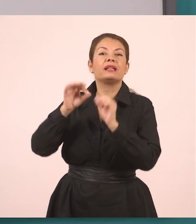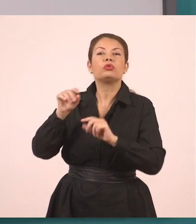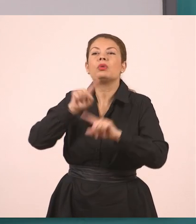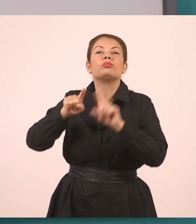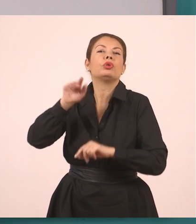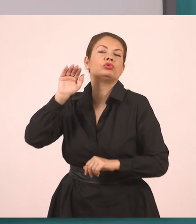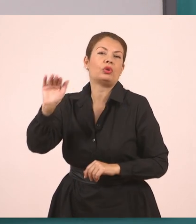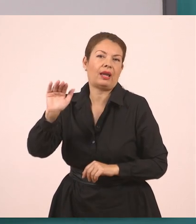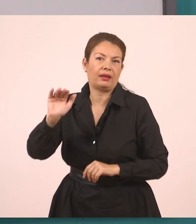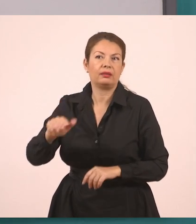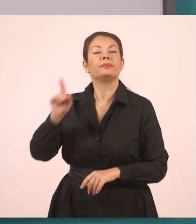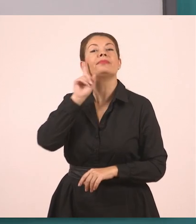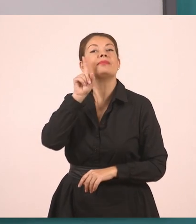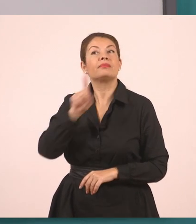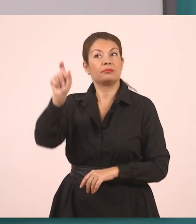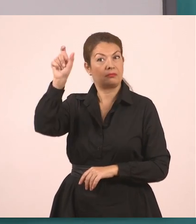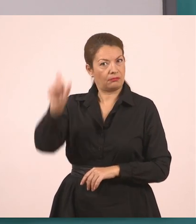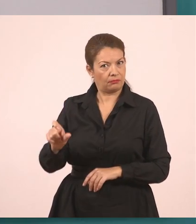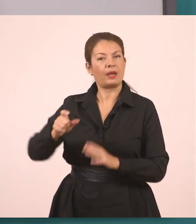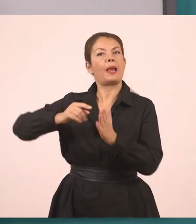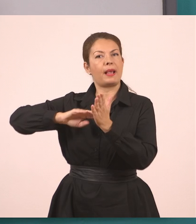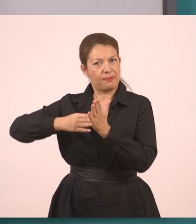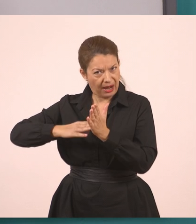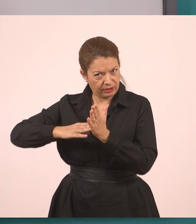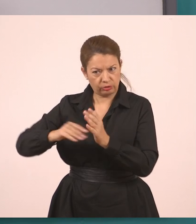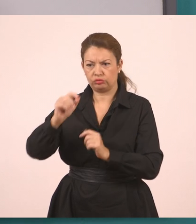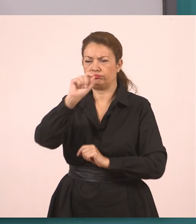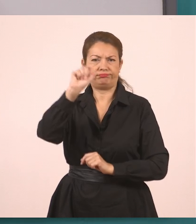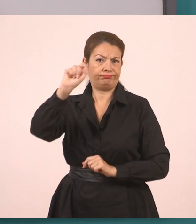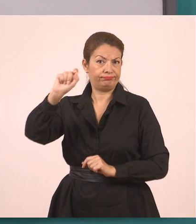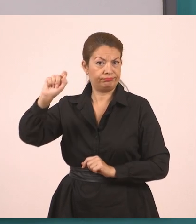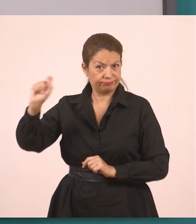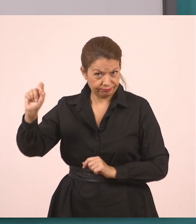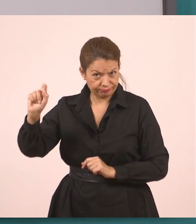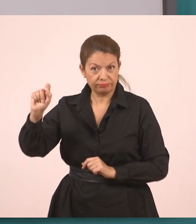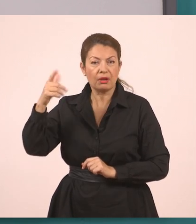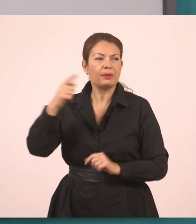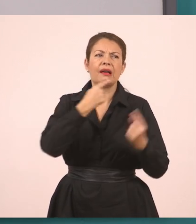Μεταφέρουμε τη συνομιλία, τον διάλογο μεταξύ της υπαλλήλου...